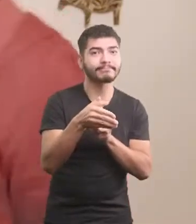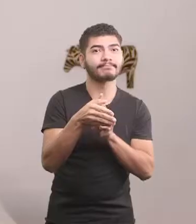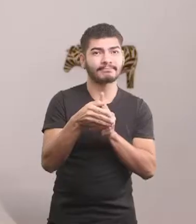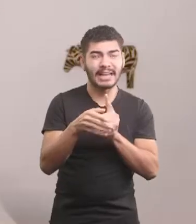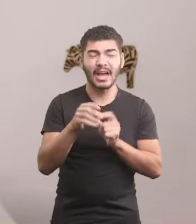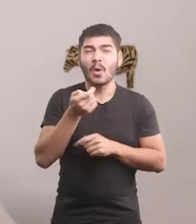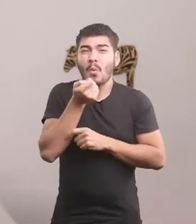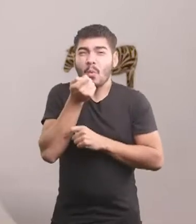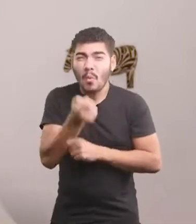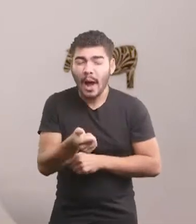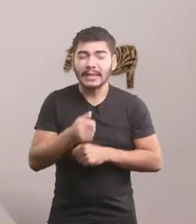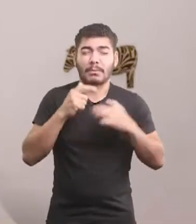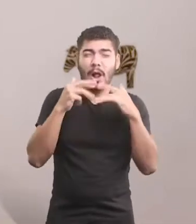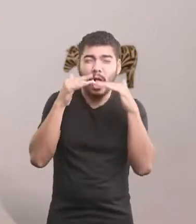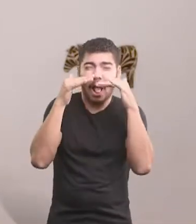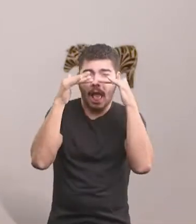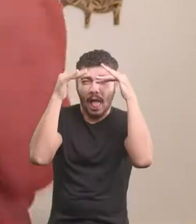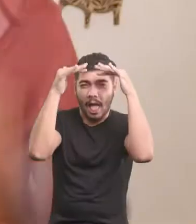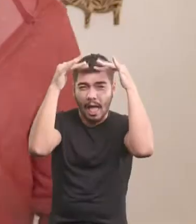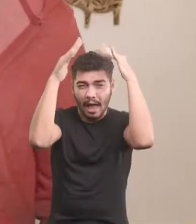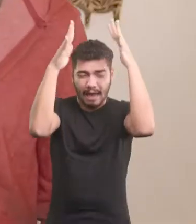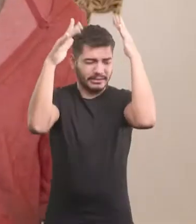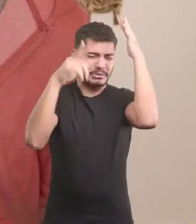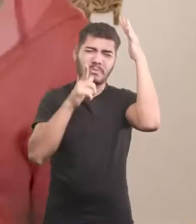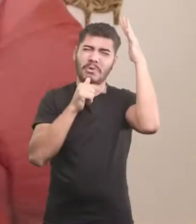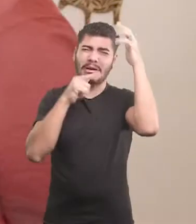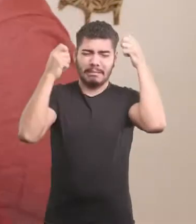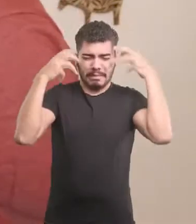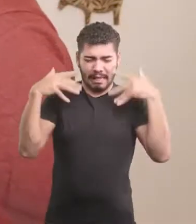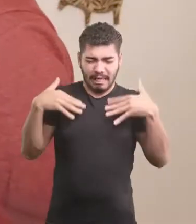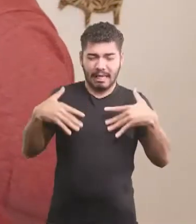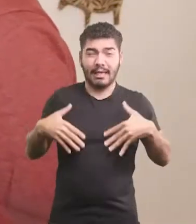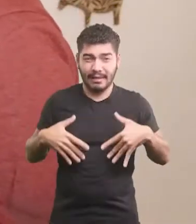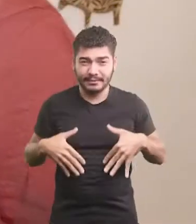Quase se afogou no chafariz. Todo molhado. Pombas!